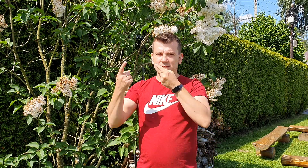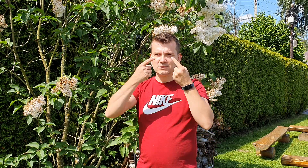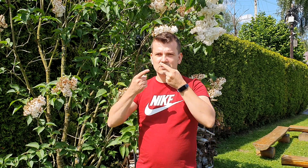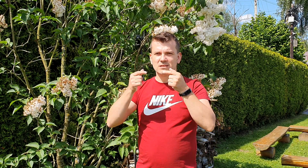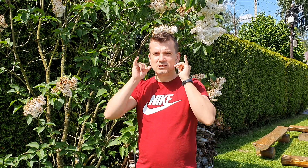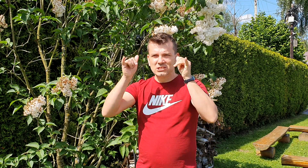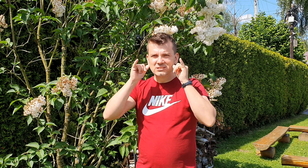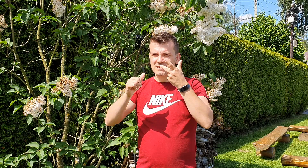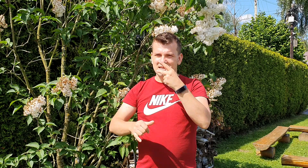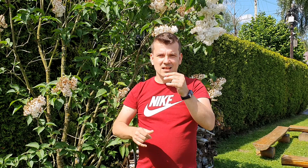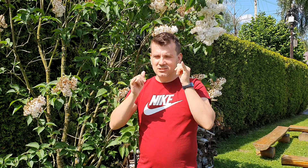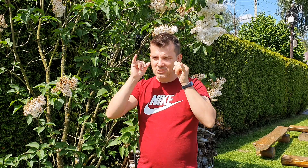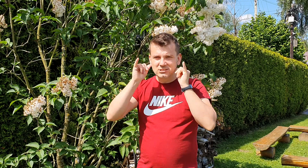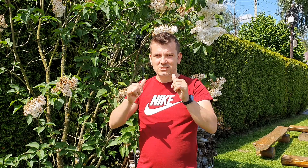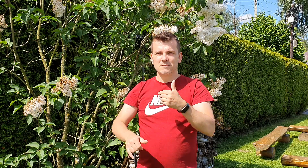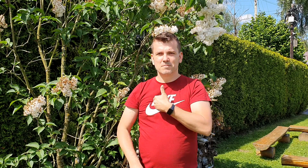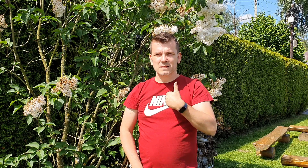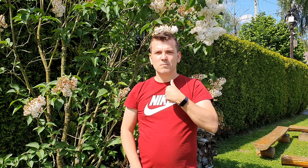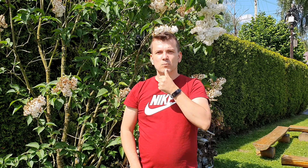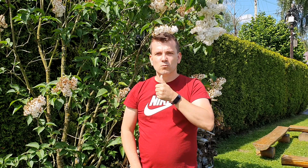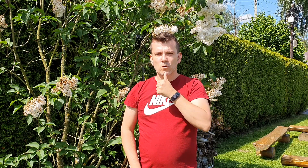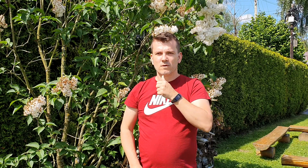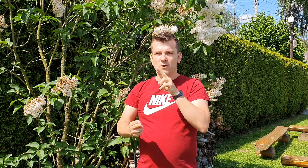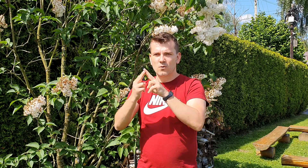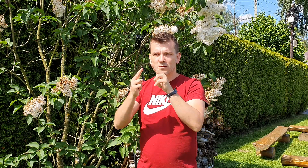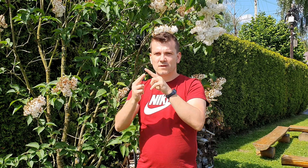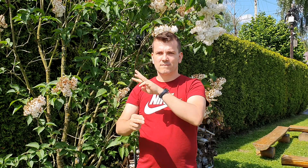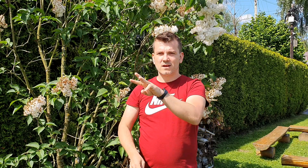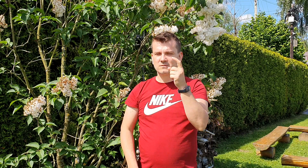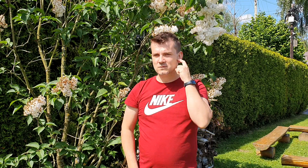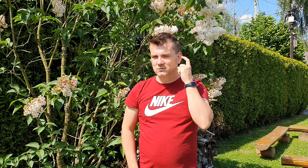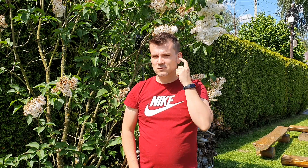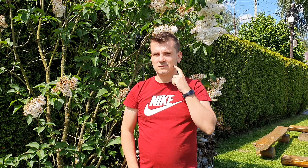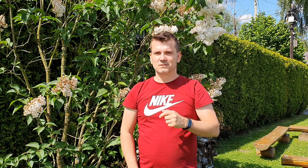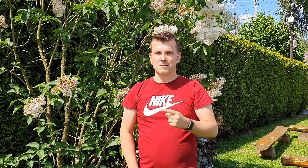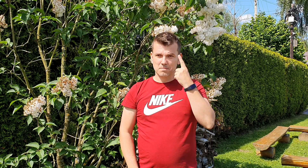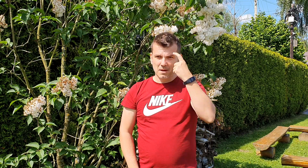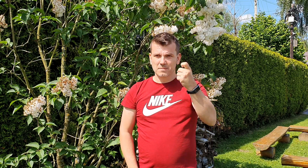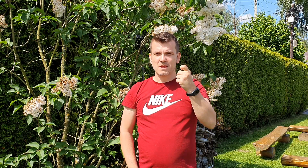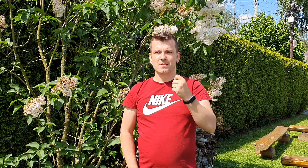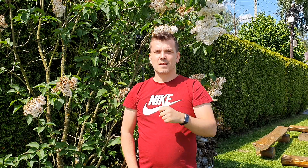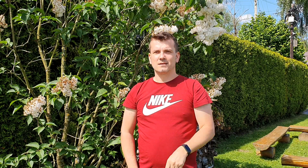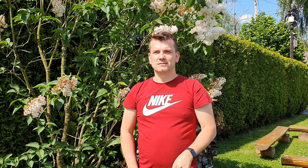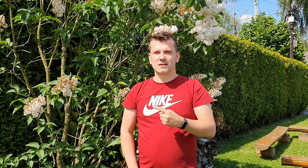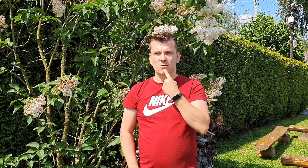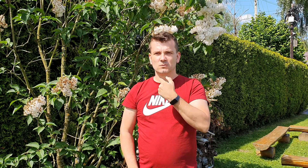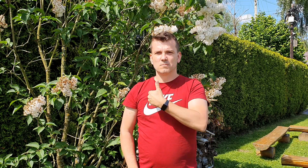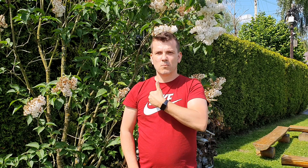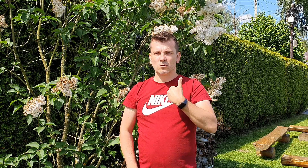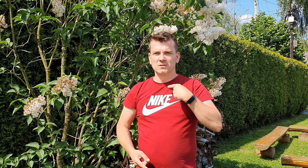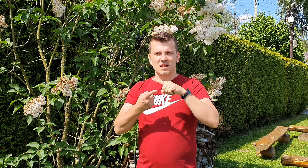jest naszą próbą porozumienia się z tobą pamiętaj że forma i gramatyka urzędowych pism